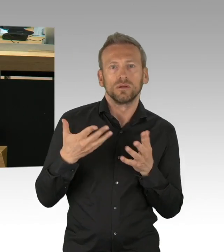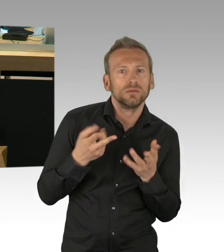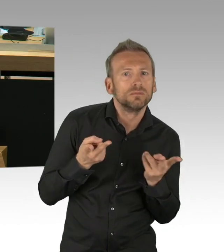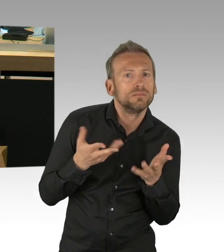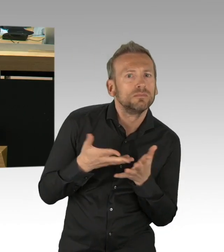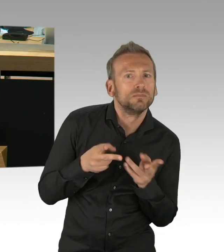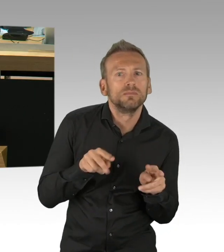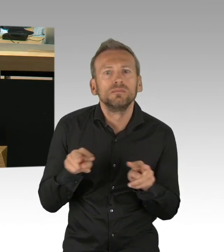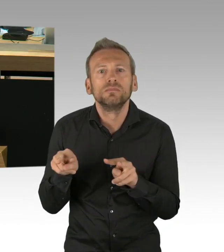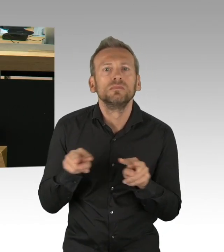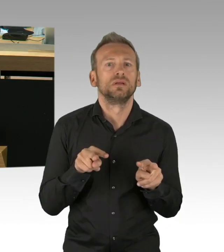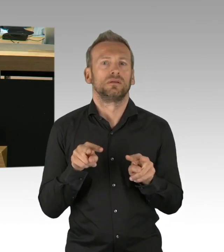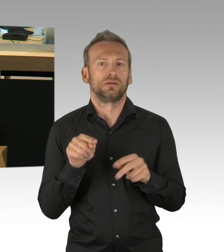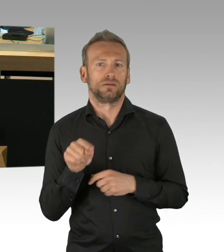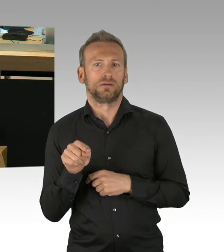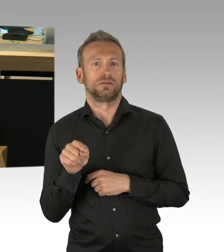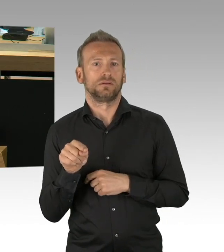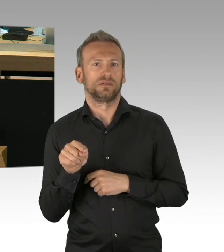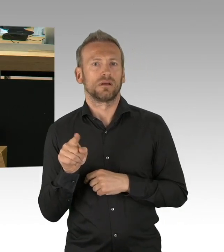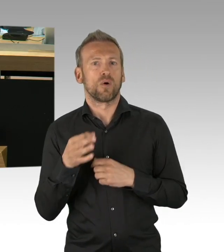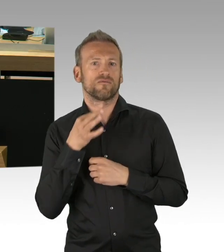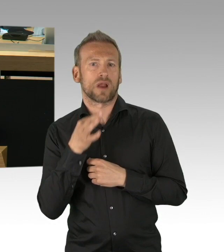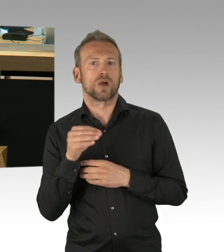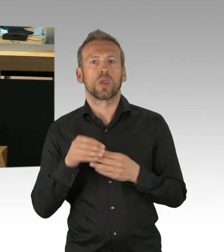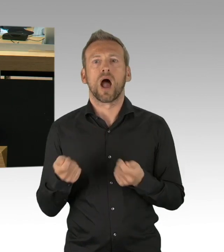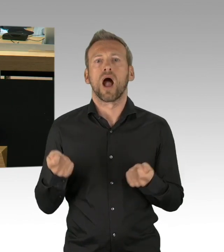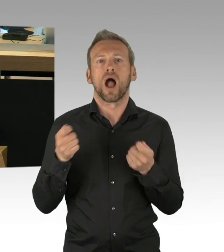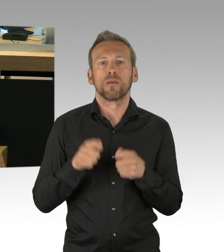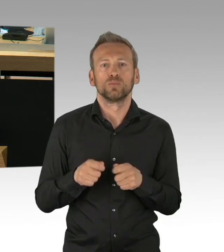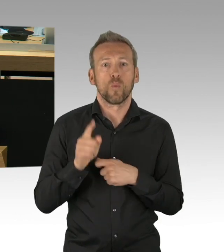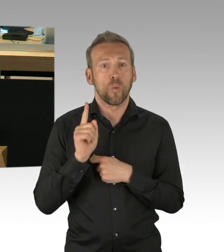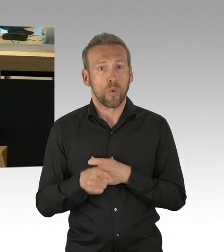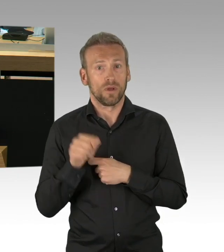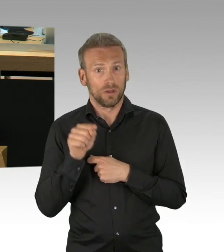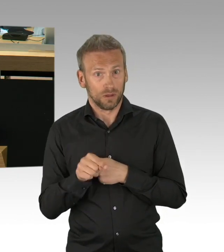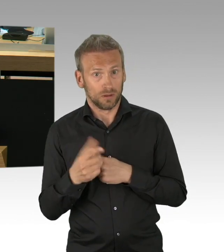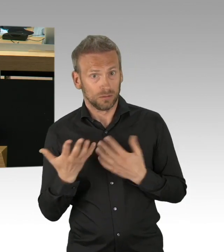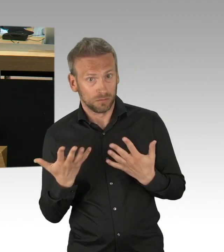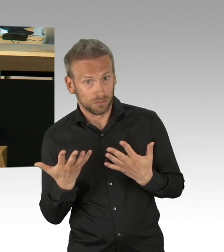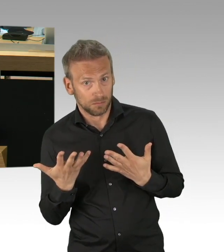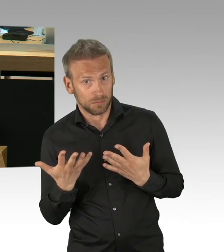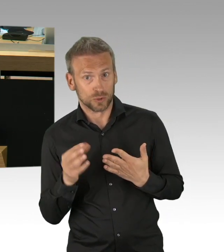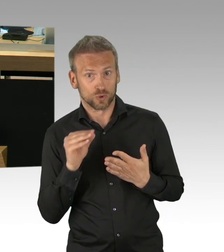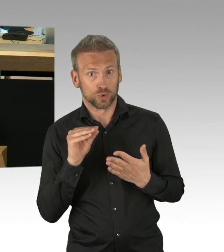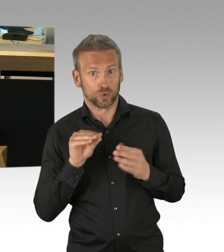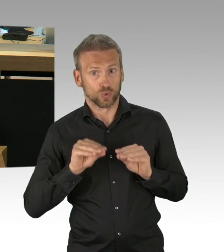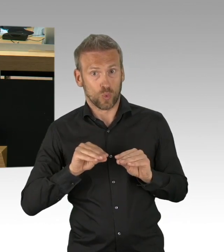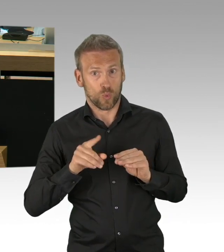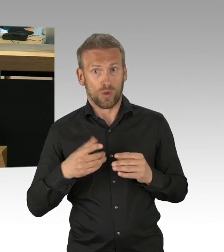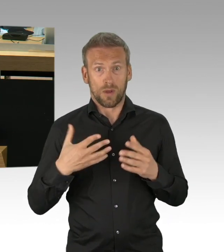meine sehr geehrten Damen und Herren. Und überhaupt würde ich gerne wissen als Parlament, wie wir künftig die Kontrolle im Gesundheitsausschuss